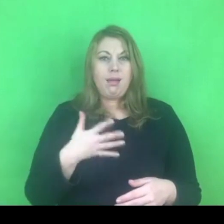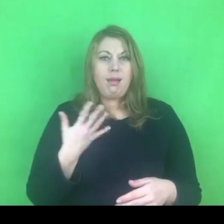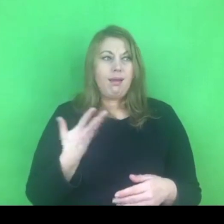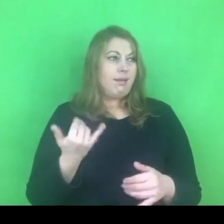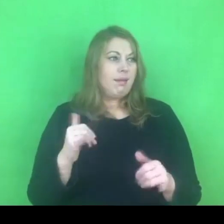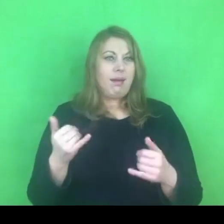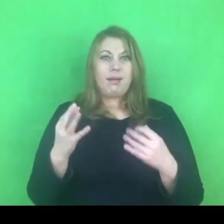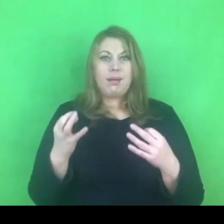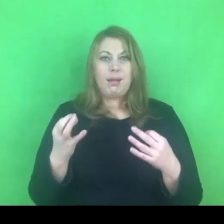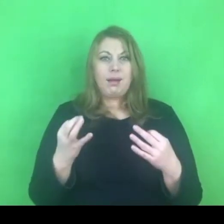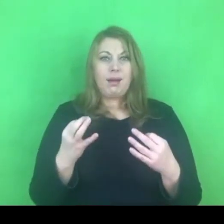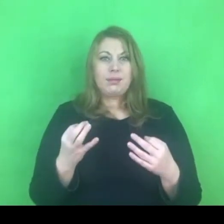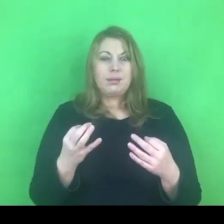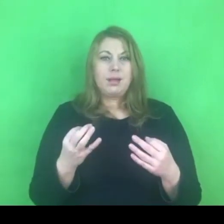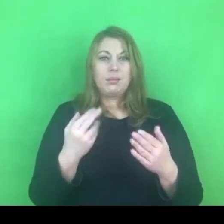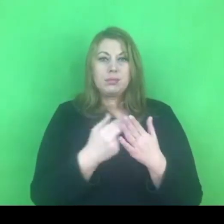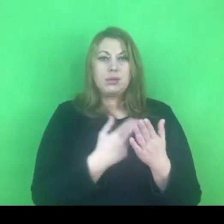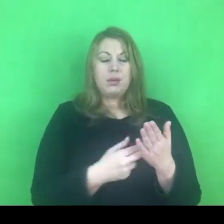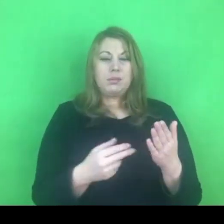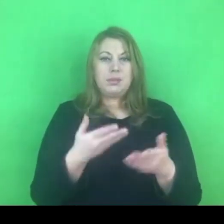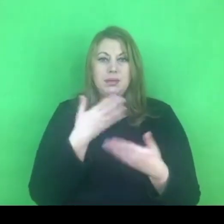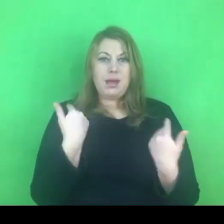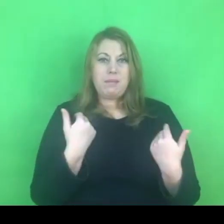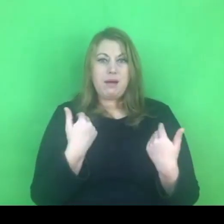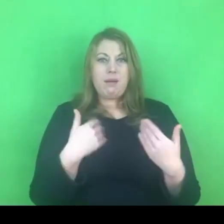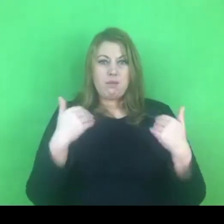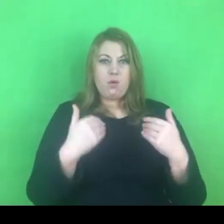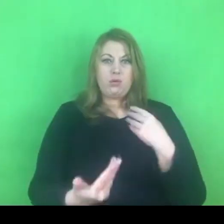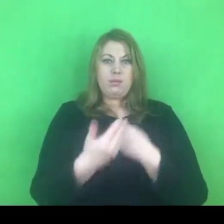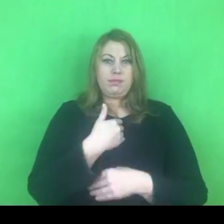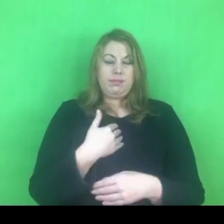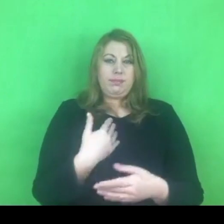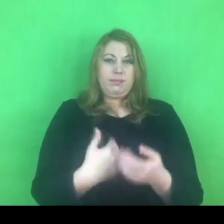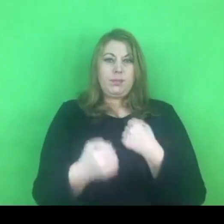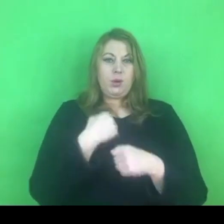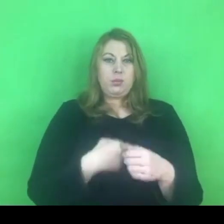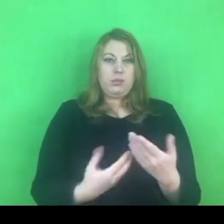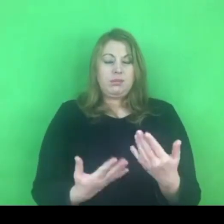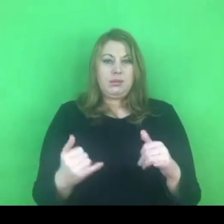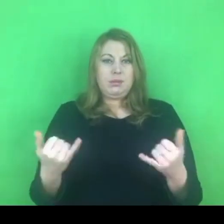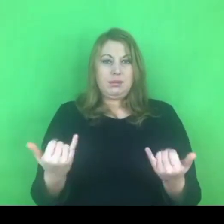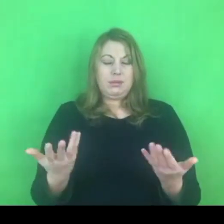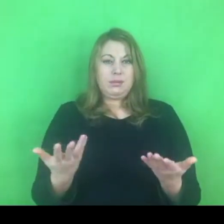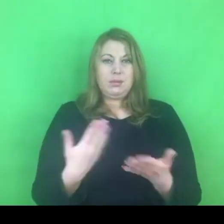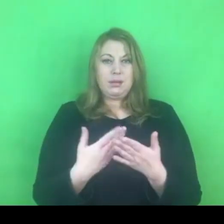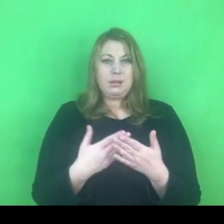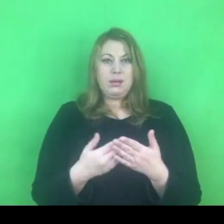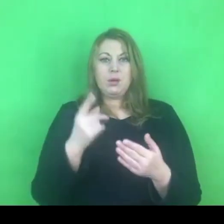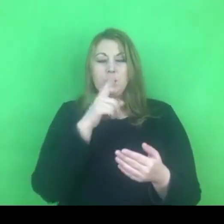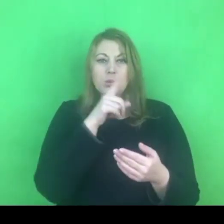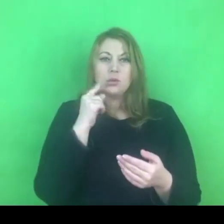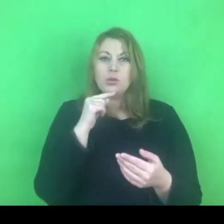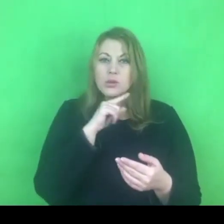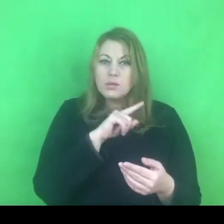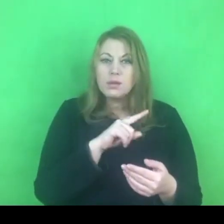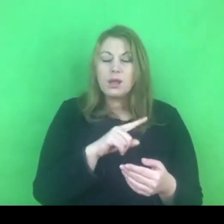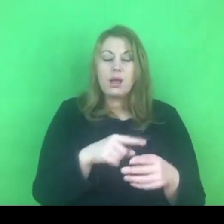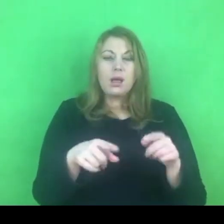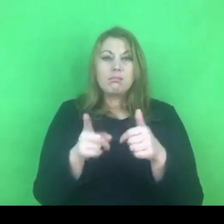zarówno jeśli chodzi o osoby korzystające z oferty pomocowej, jak i osoby realizujące te projekty.